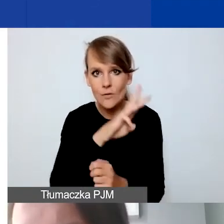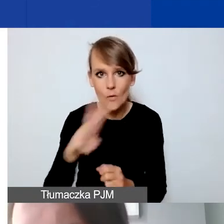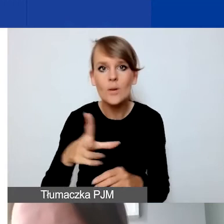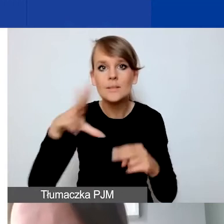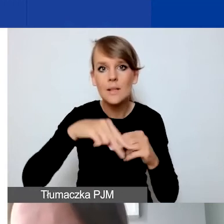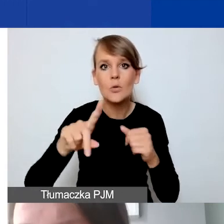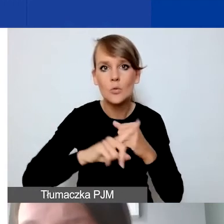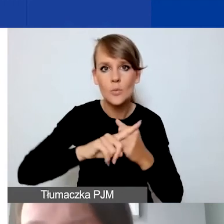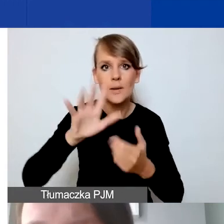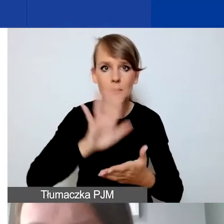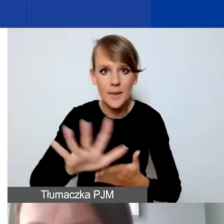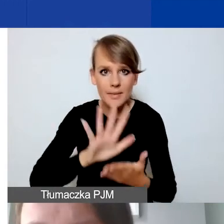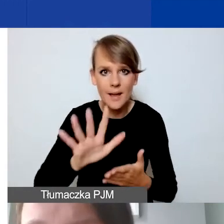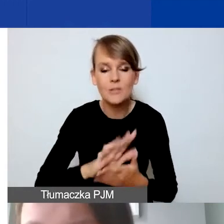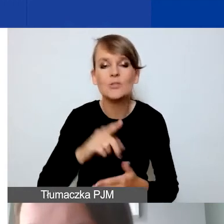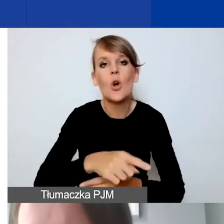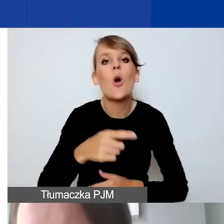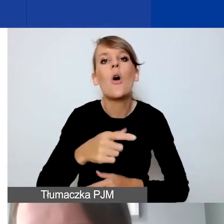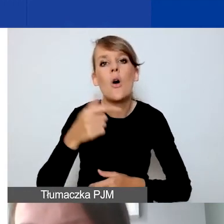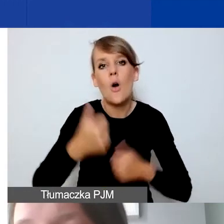do ogłoszenia w konkursie interwencyjnym.